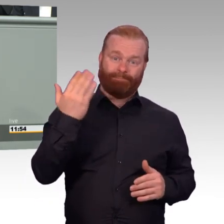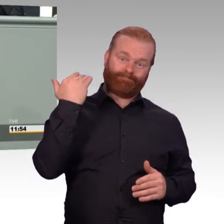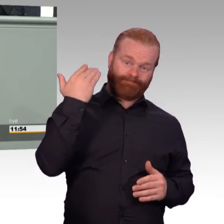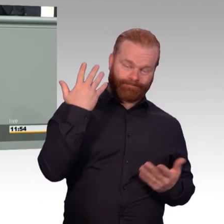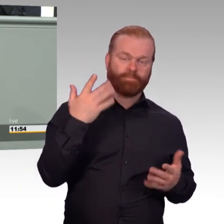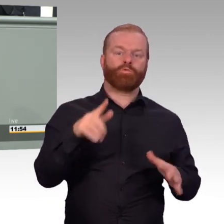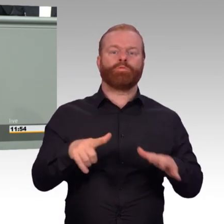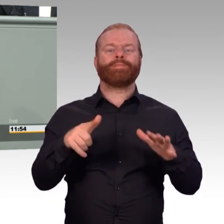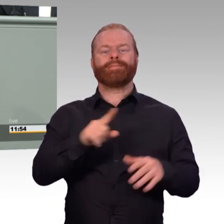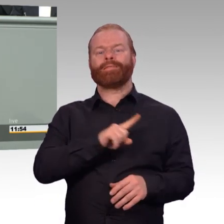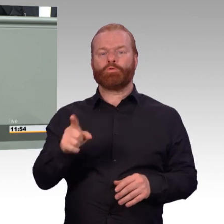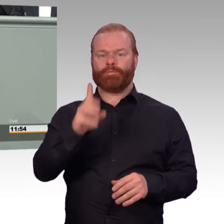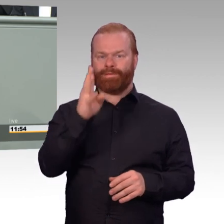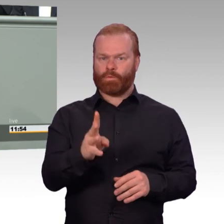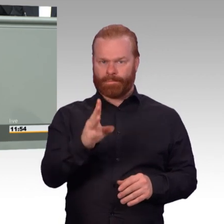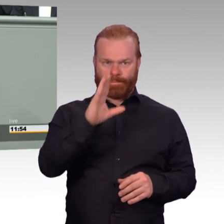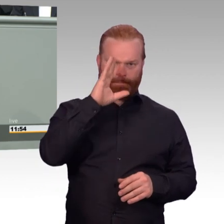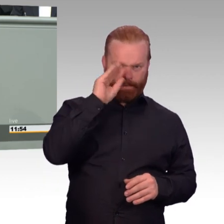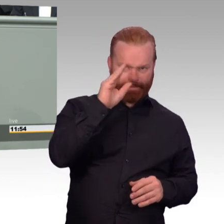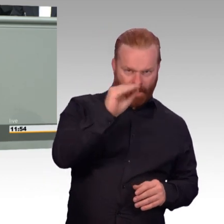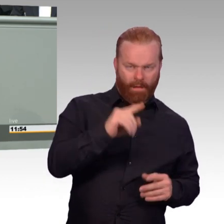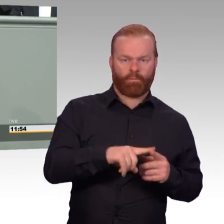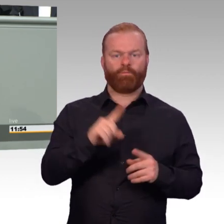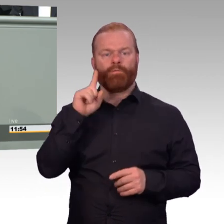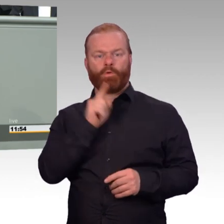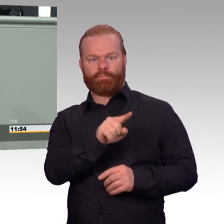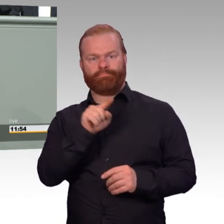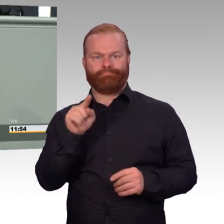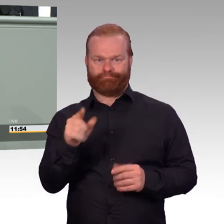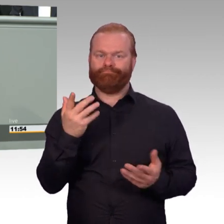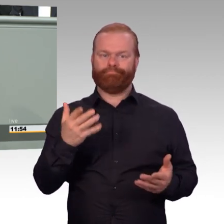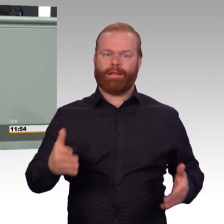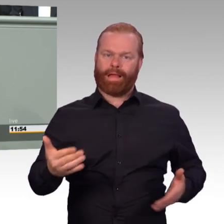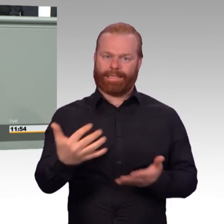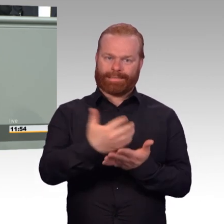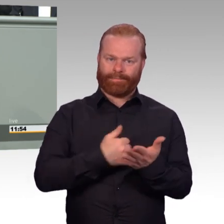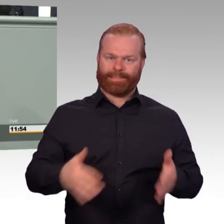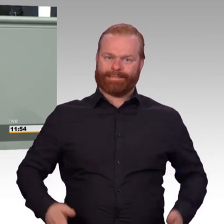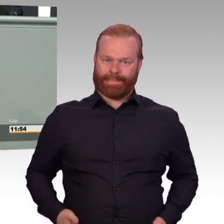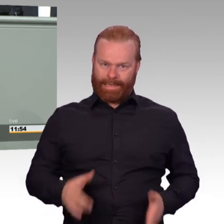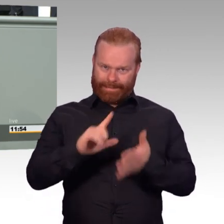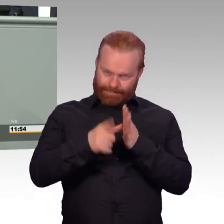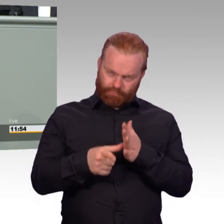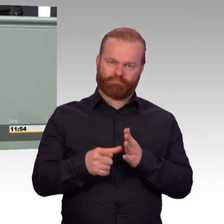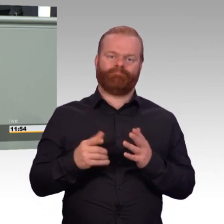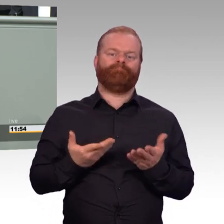sind auch dazu da, diesen großartigen freiwilligen Einsatz zu würdigen und Dank und Anerkennung dafür auszusprechen.